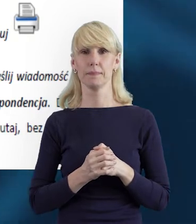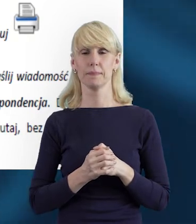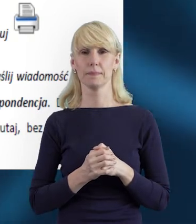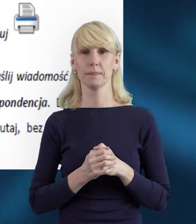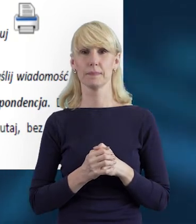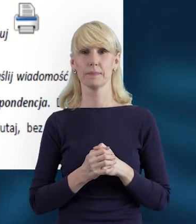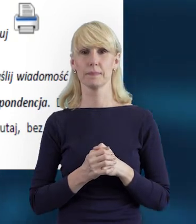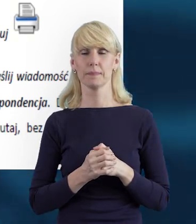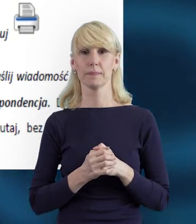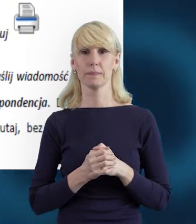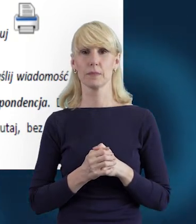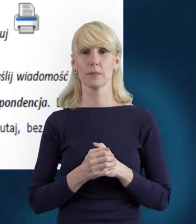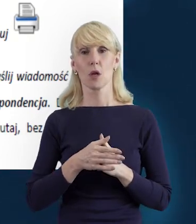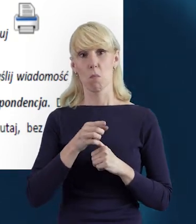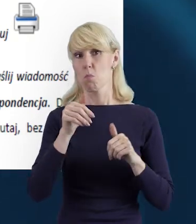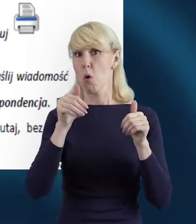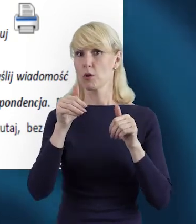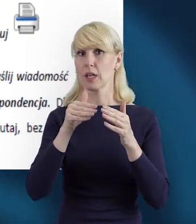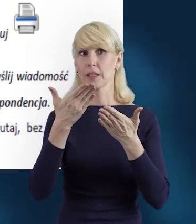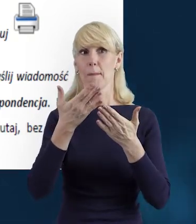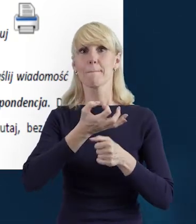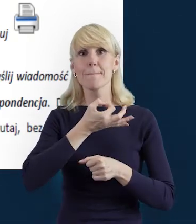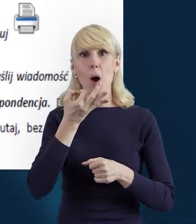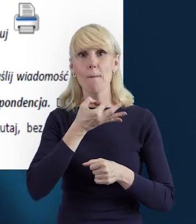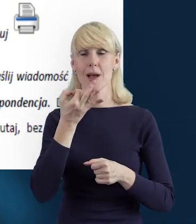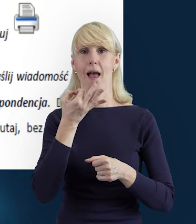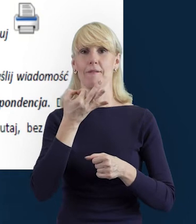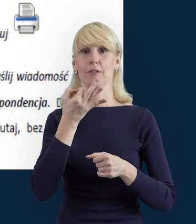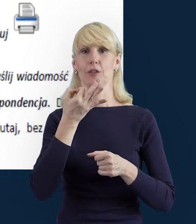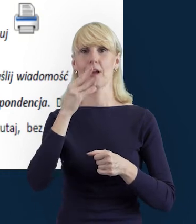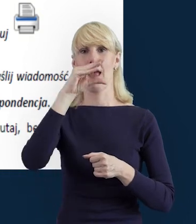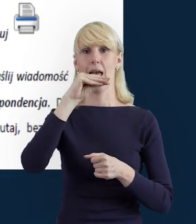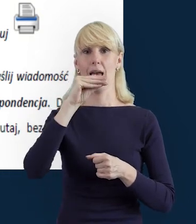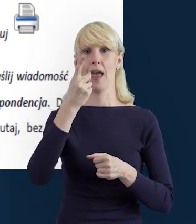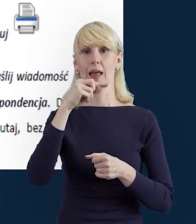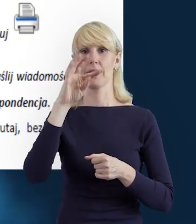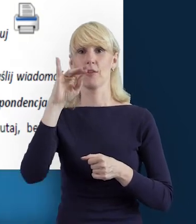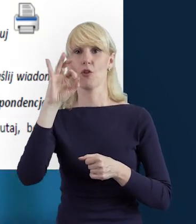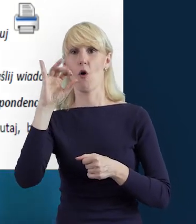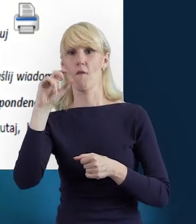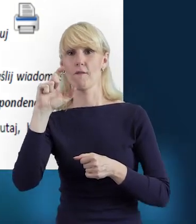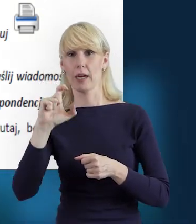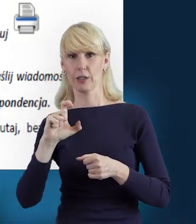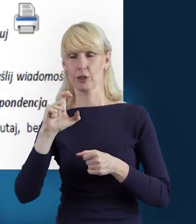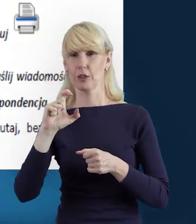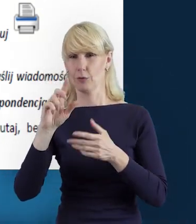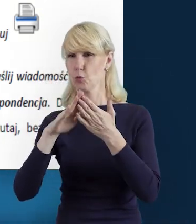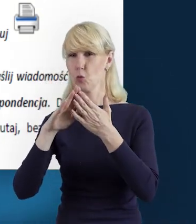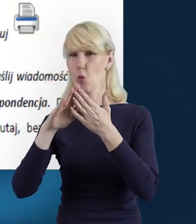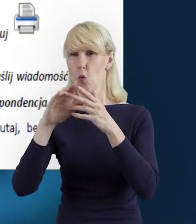dane mogą być edytowane poprzez tę karteczkę z ołówkiem. Dane mogą być usunięte,